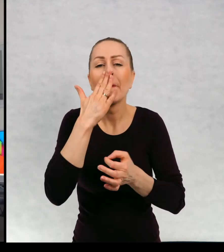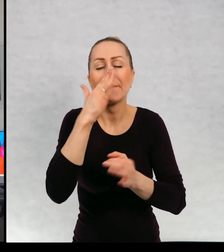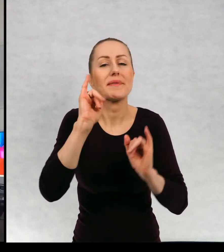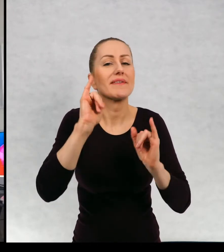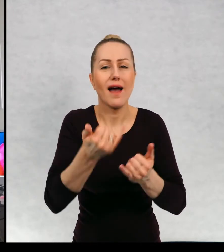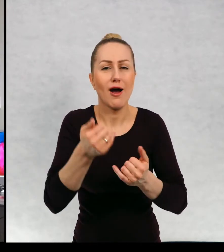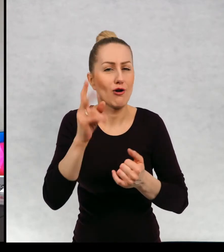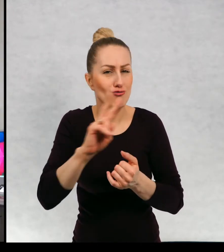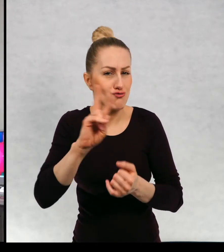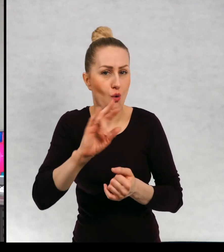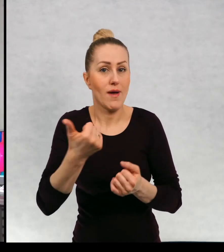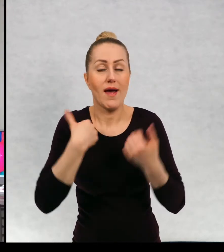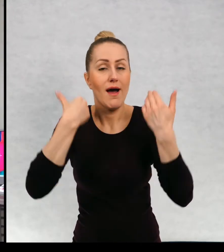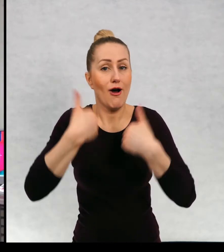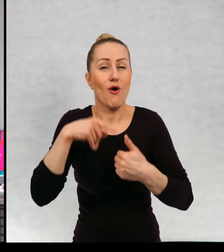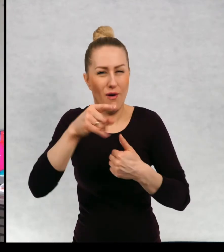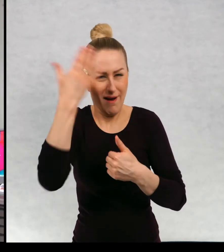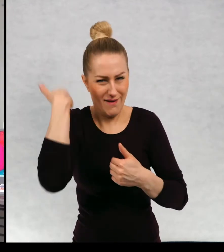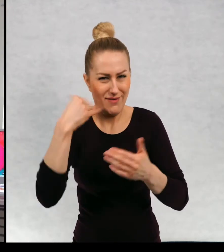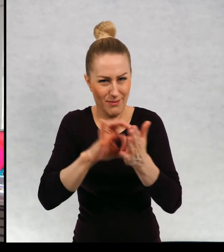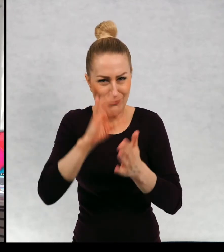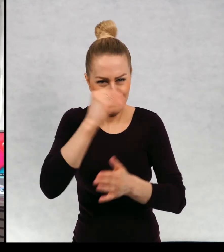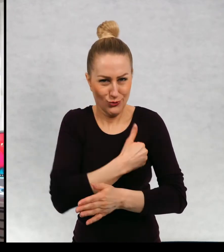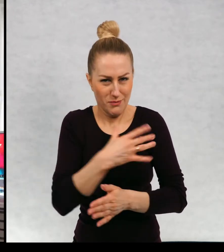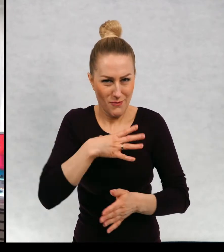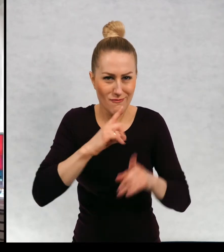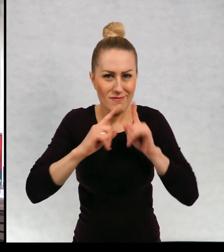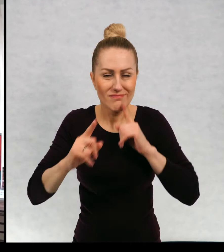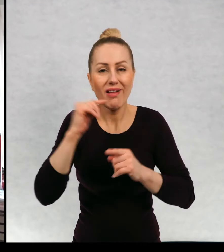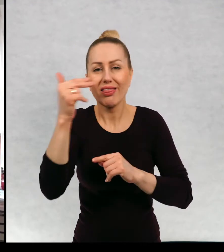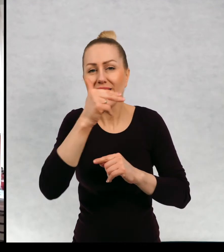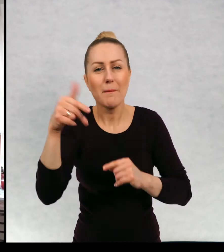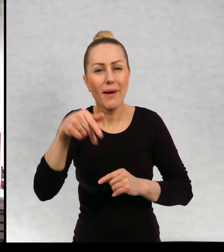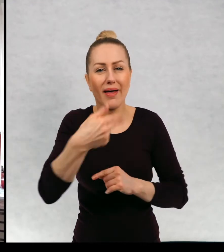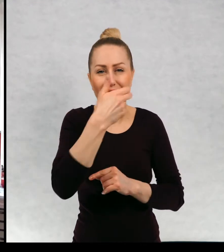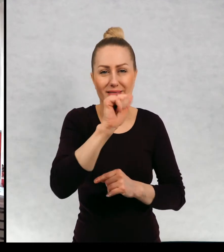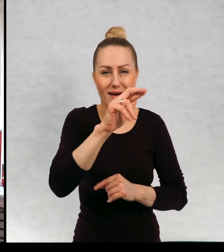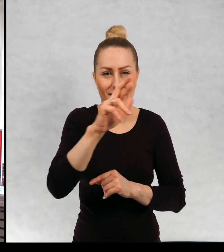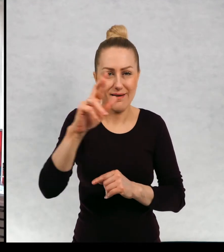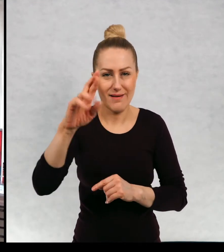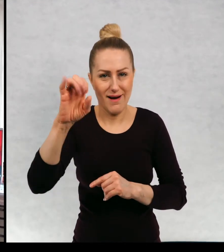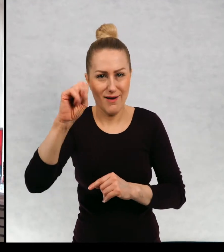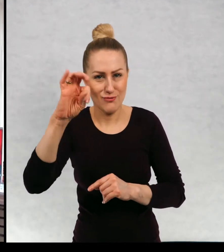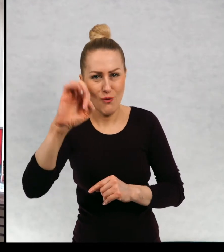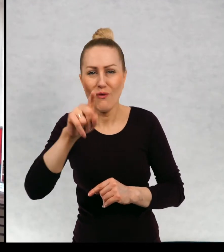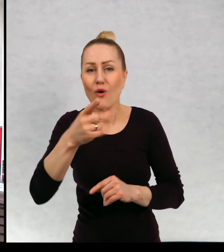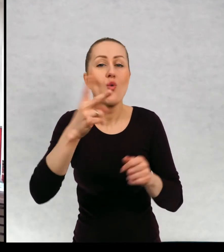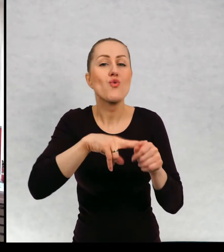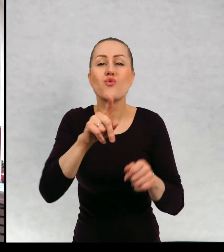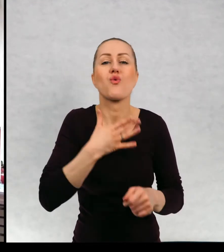już w szkole rozmawialiście o narratorach i nie wiem, jakiego typu narrację wy lubicie najbardziej.